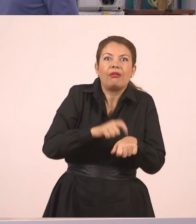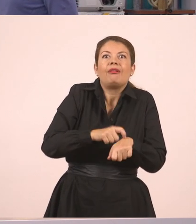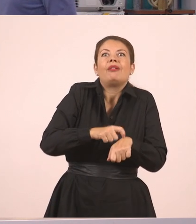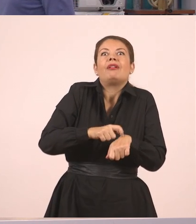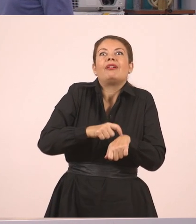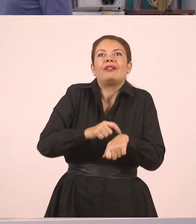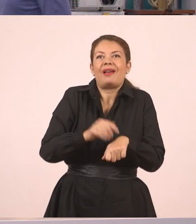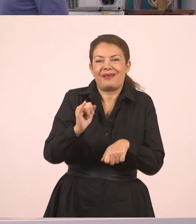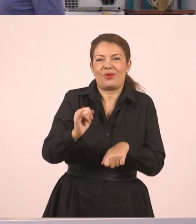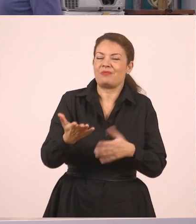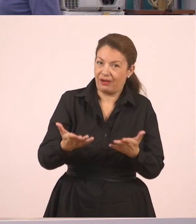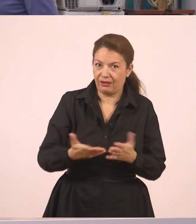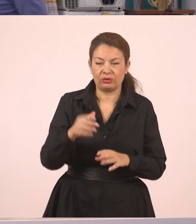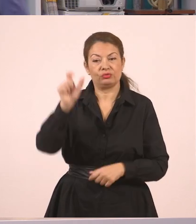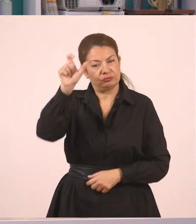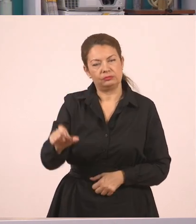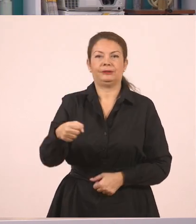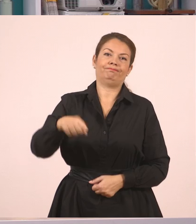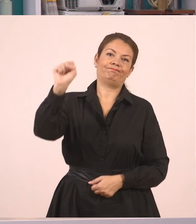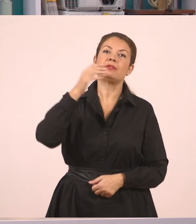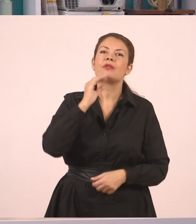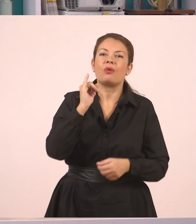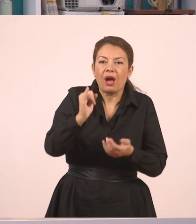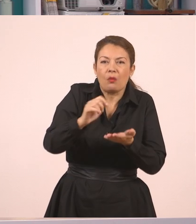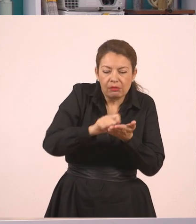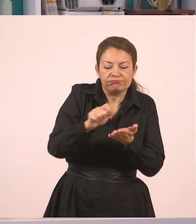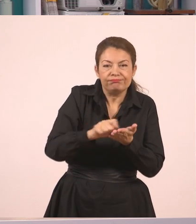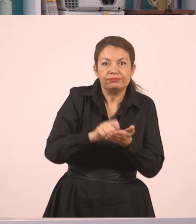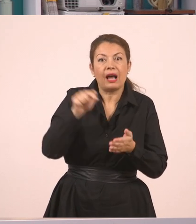Όμως αυτός αρνήθηκε γιατί ακόμα έγραφε. Λοιπόν, αυτός είναι ο πλάγιος λόγος.